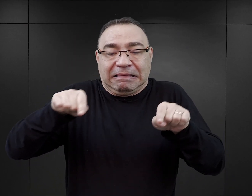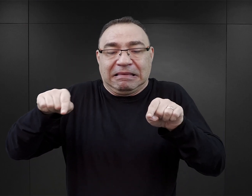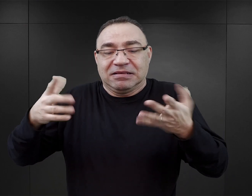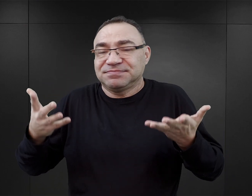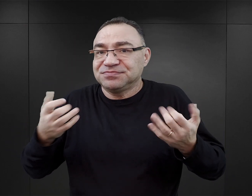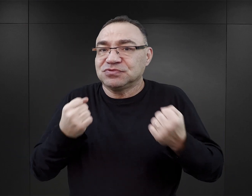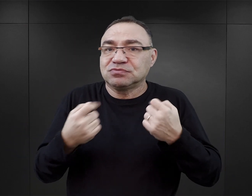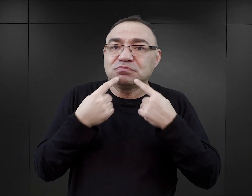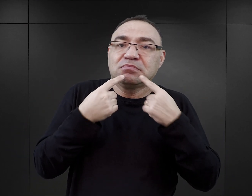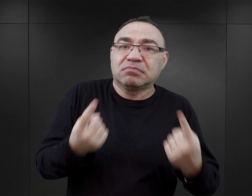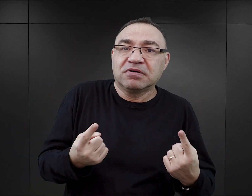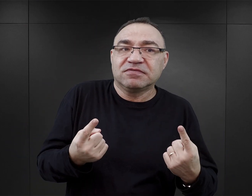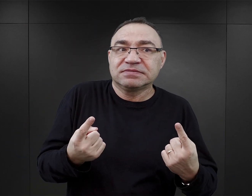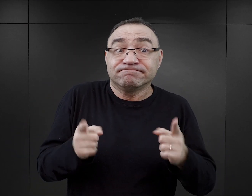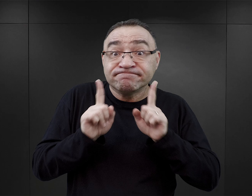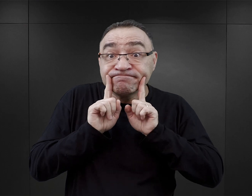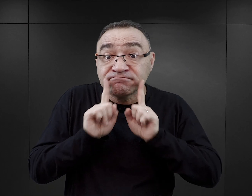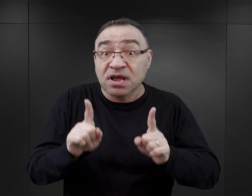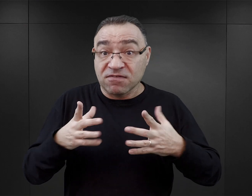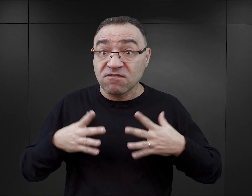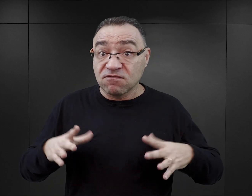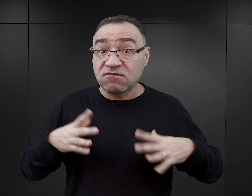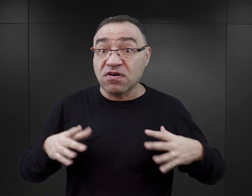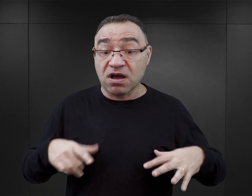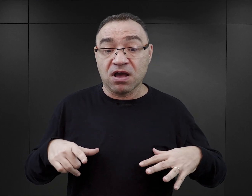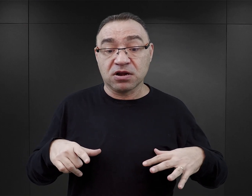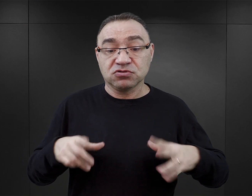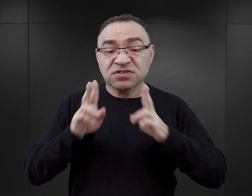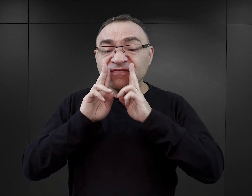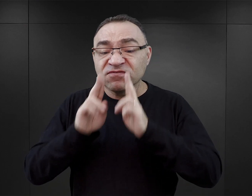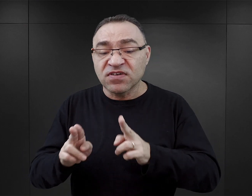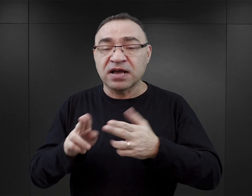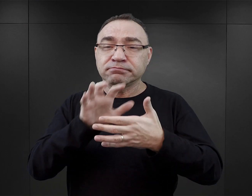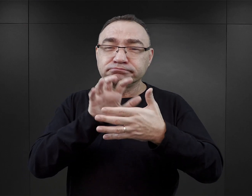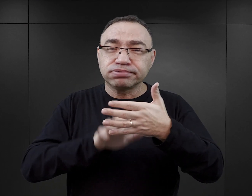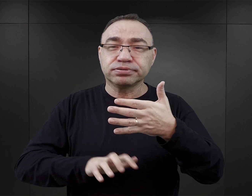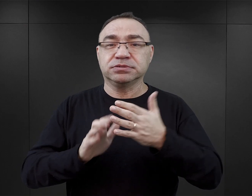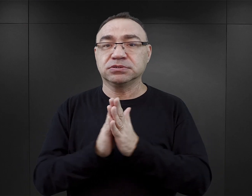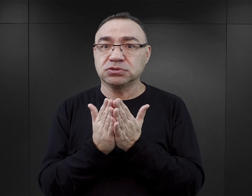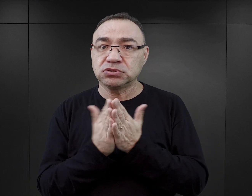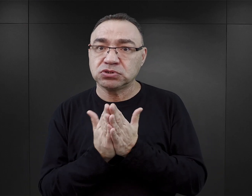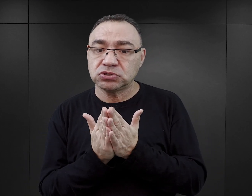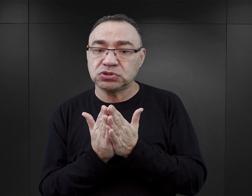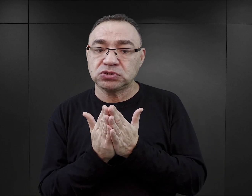Trudno jest określić, jaka jest autentyczna wartość faktograficzna, merytoryczna tego typu publikacji.